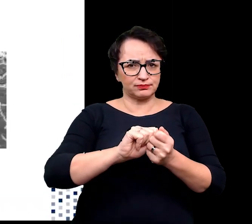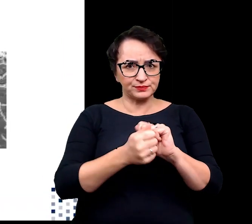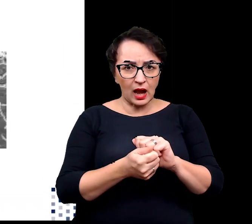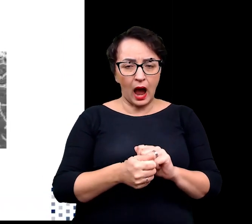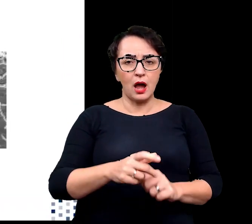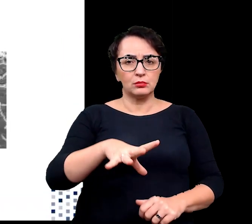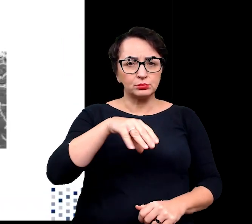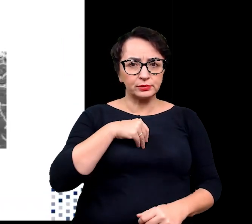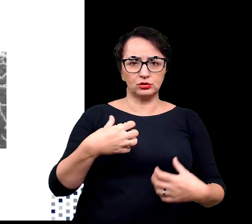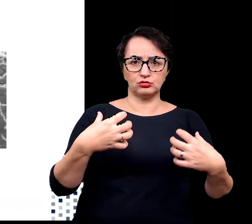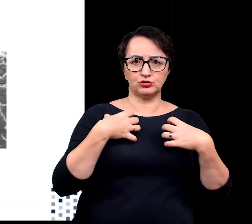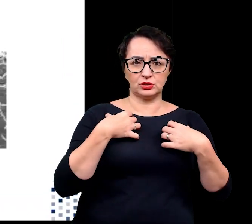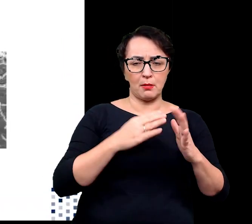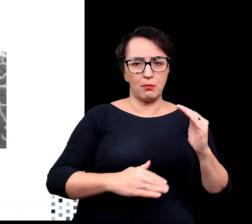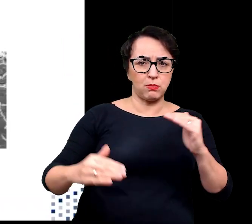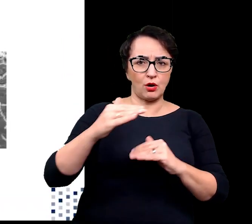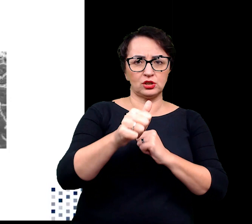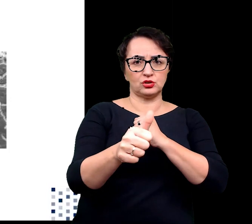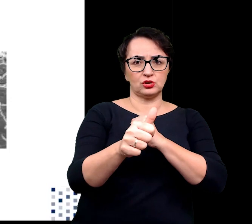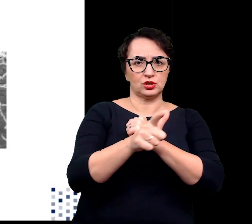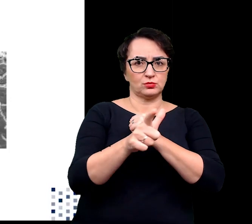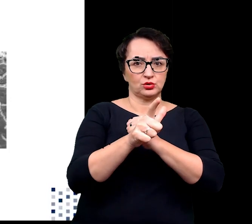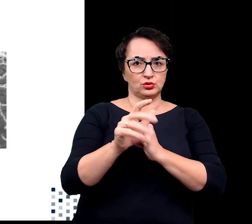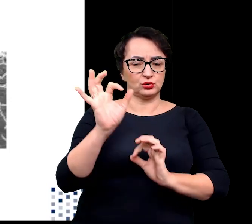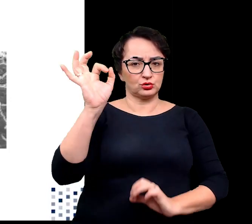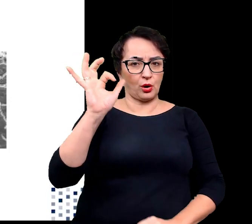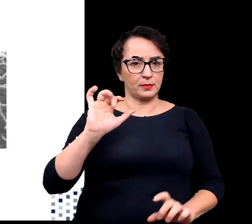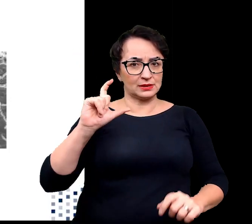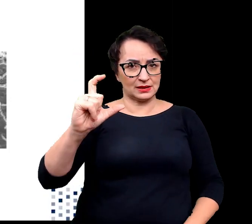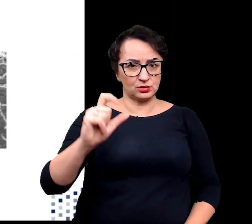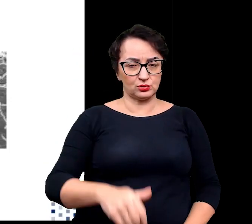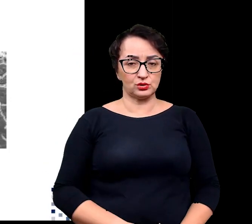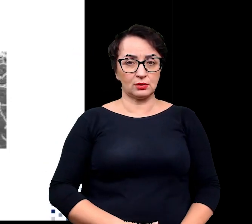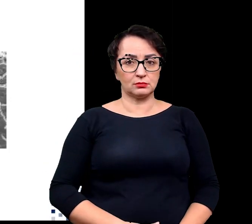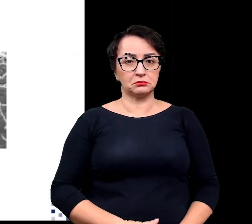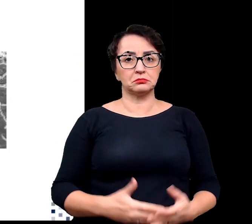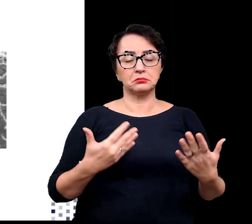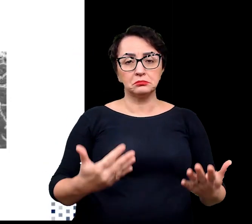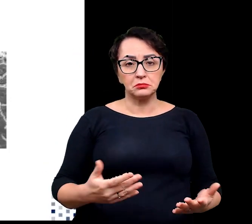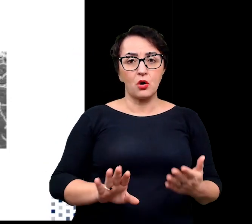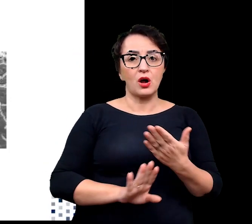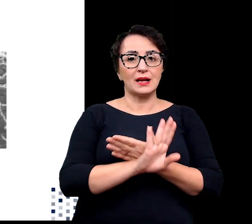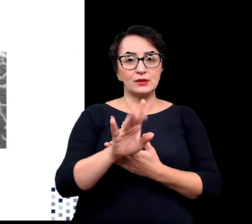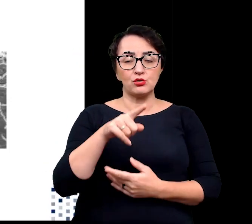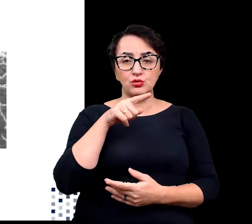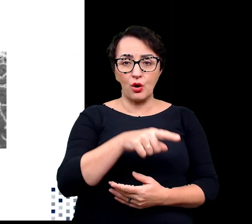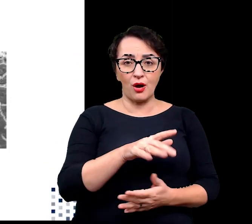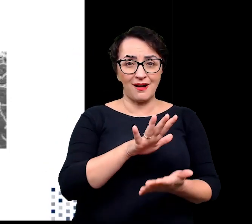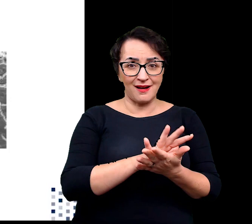w temperaturze przekraczającej 70 stopni. Stwierdzono, że właściwość ta jest powiązana